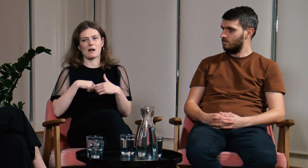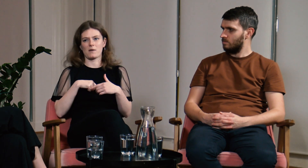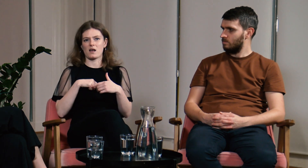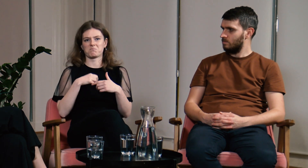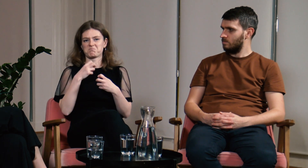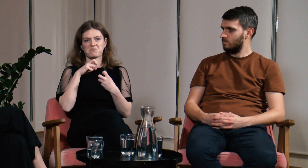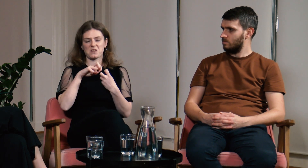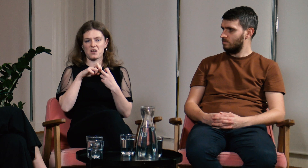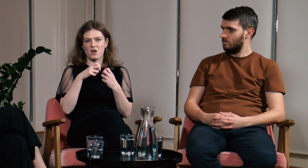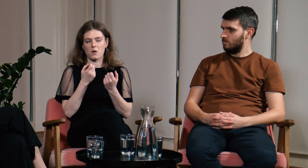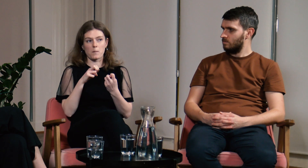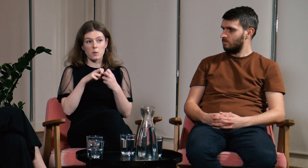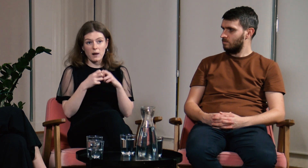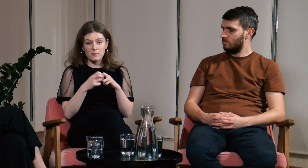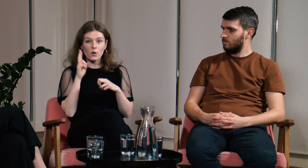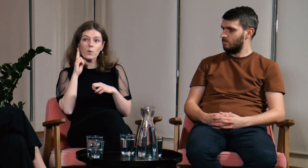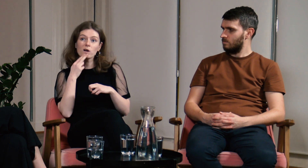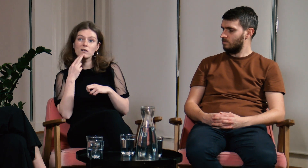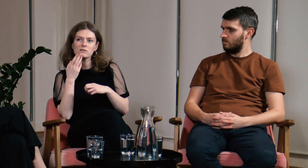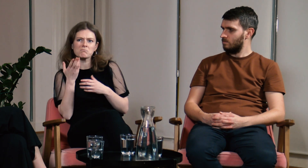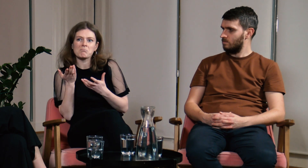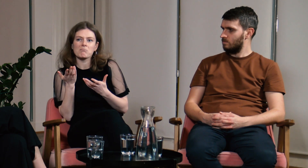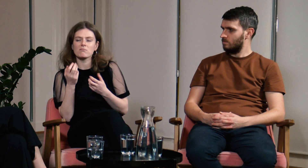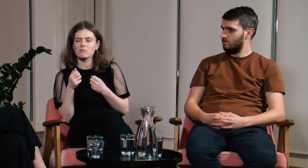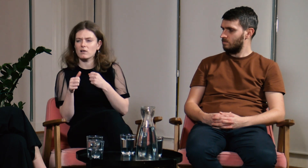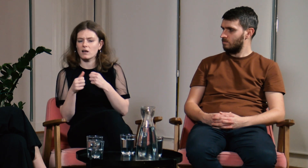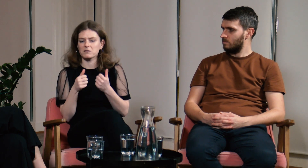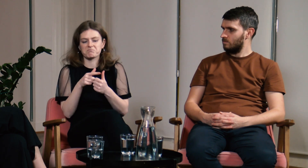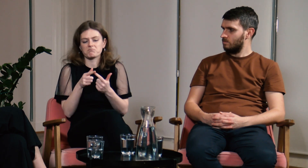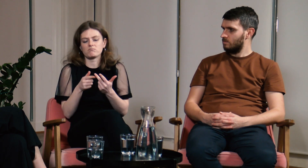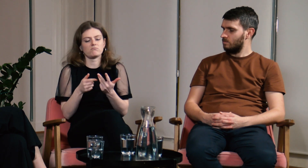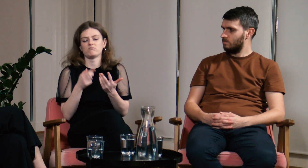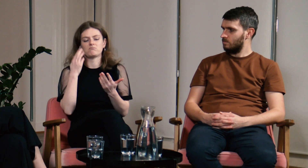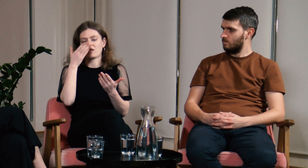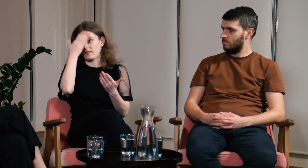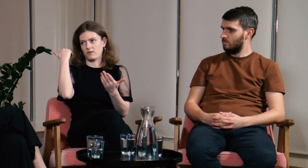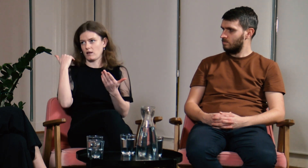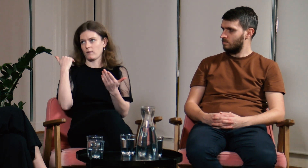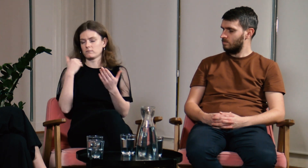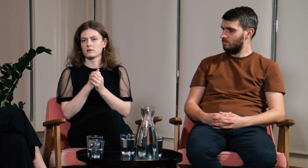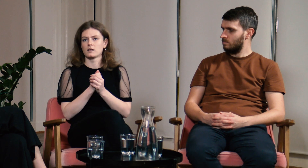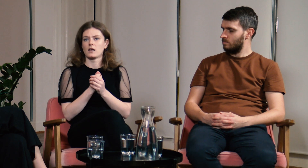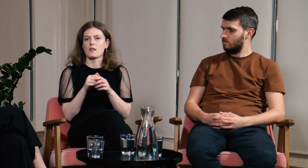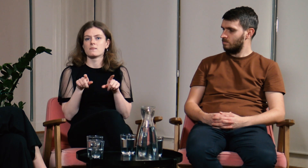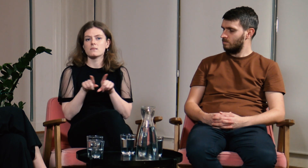nie byłam świadoma niektórych z nich.